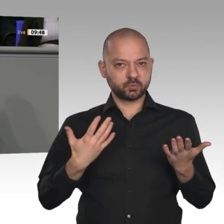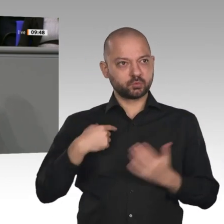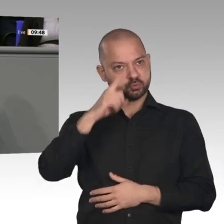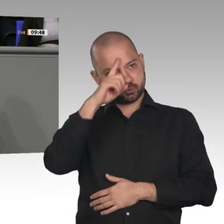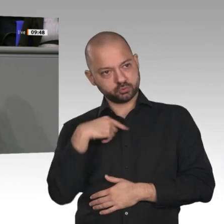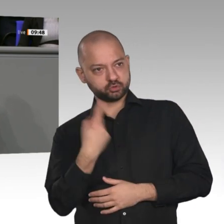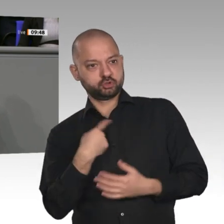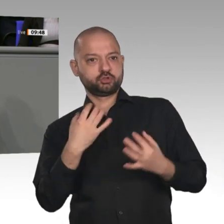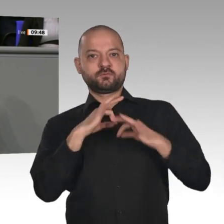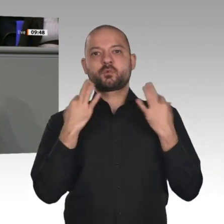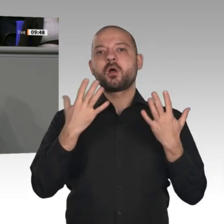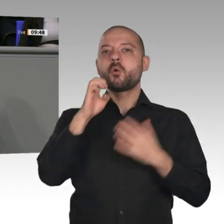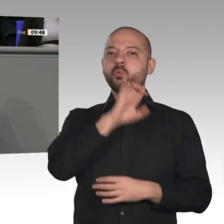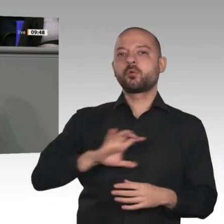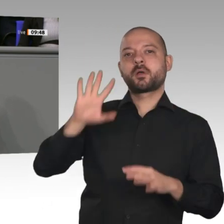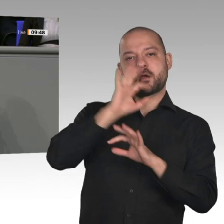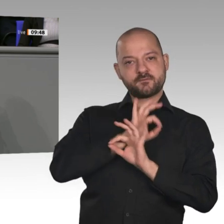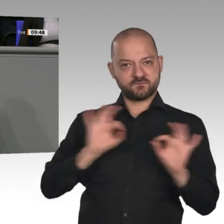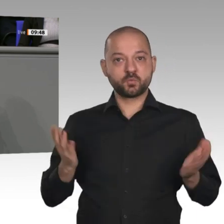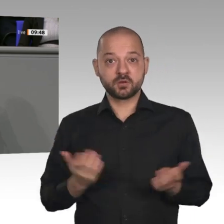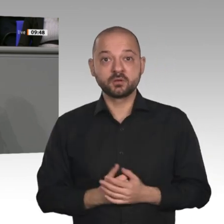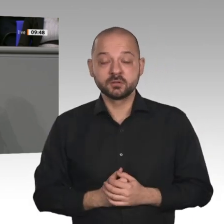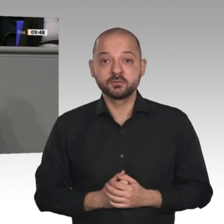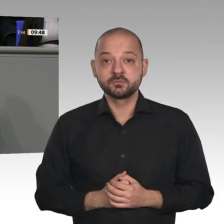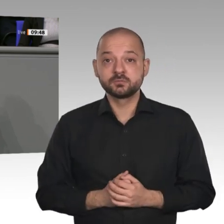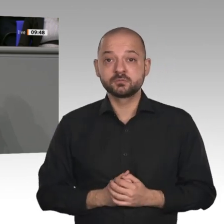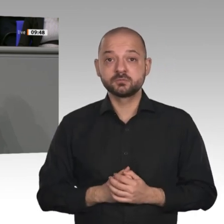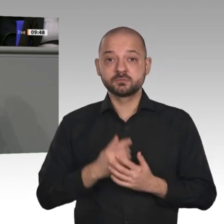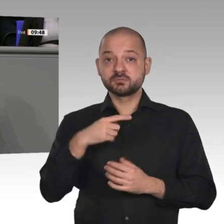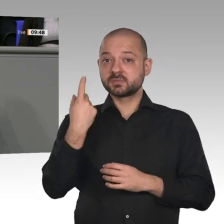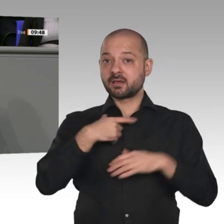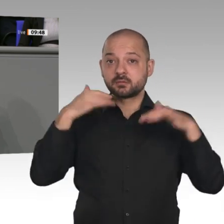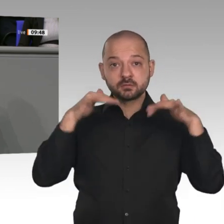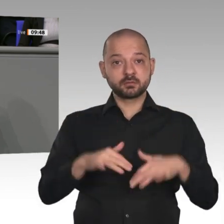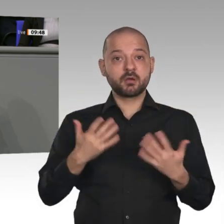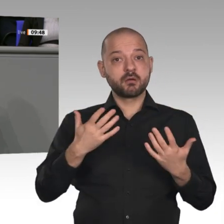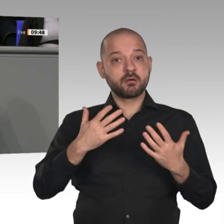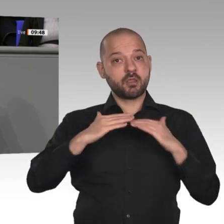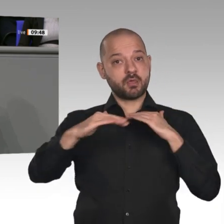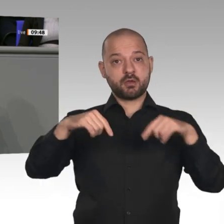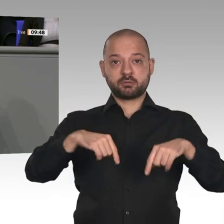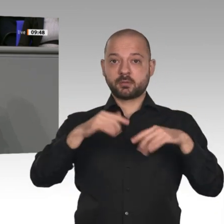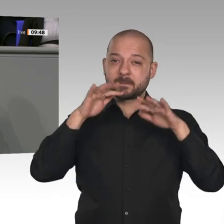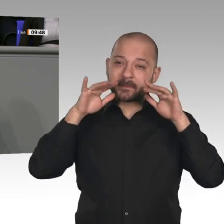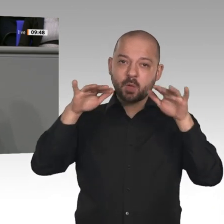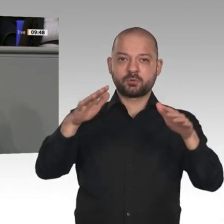innovativen Unternehmern, Handwerkern und Dienstleistern in diesem Land, die dazu beigetragen haben, dass wir auf so eine positive Bilanz und auf jahrzehntelanges